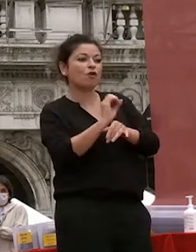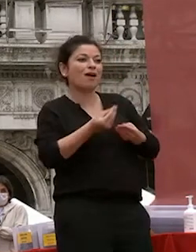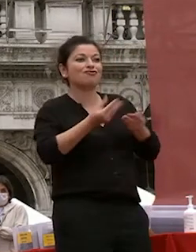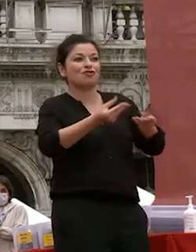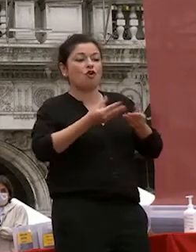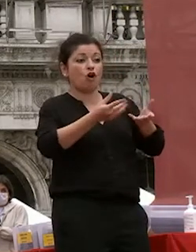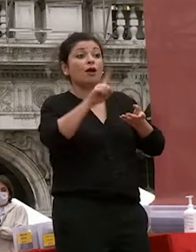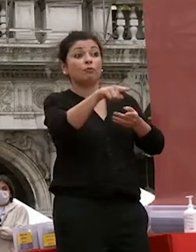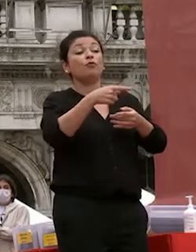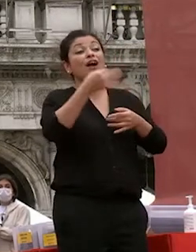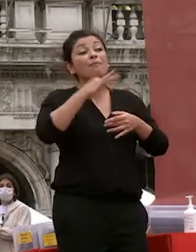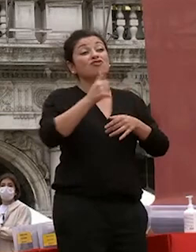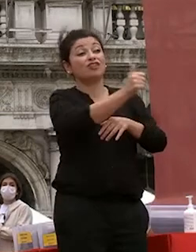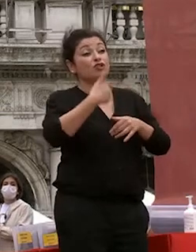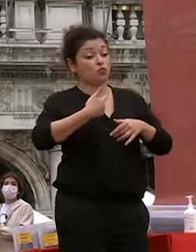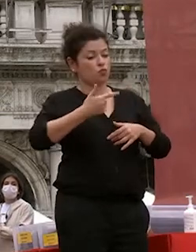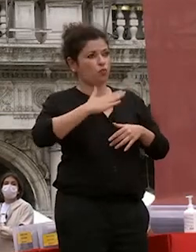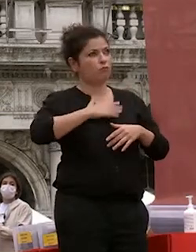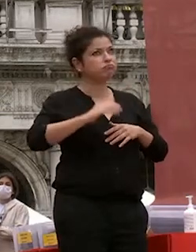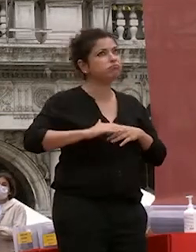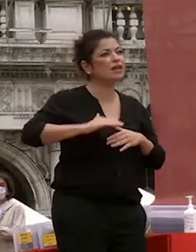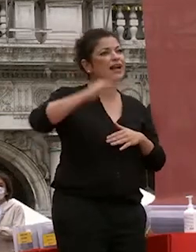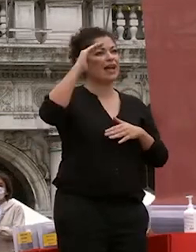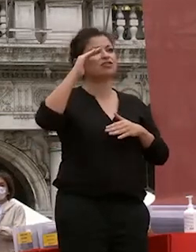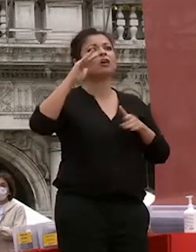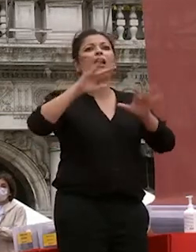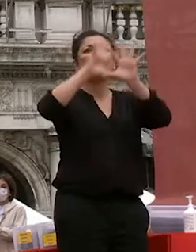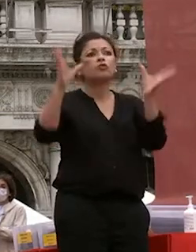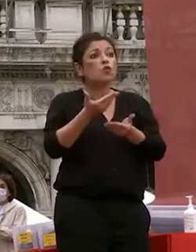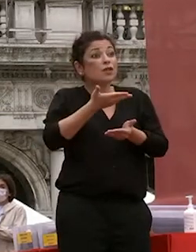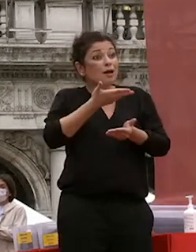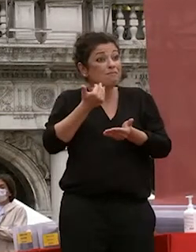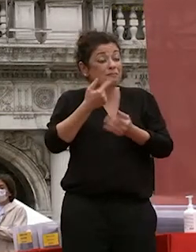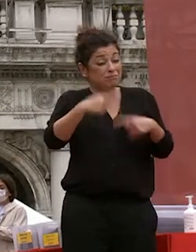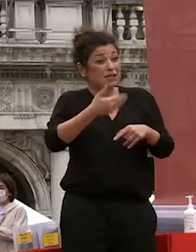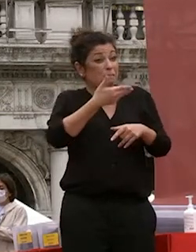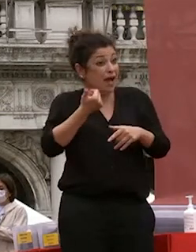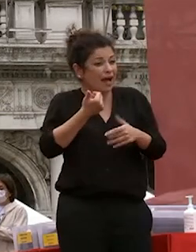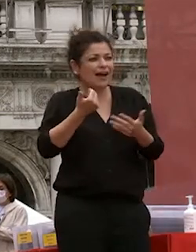vostre di crescere attraverso lo studio il nostro lavoro senza tutto ciò questo